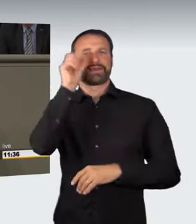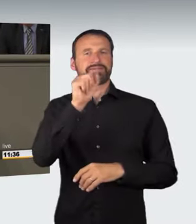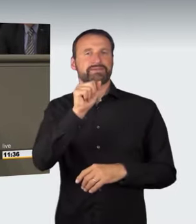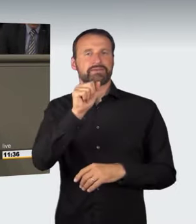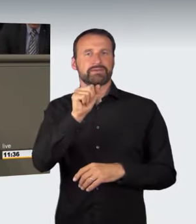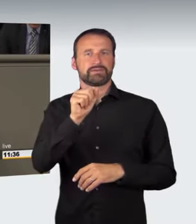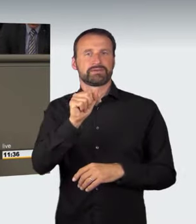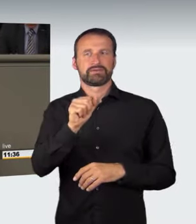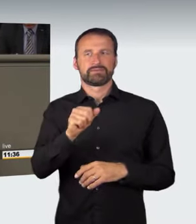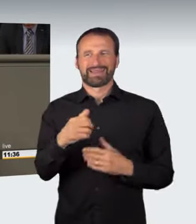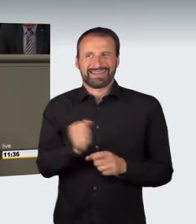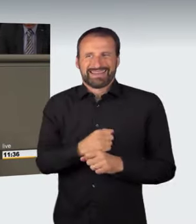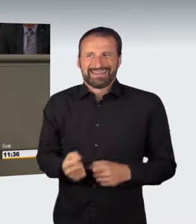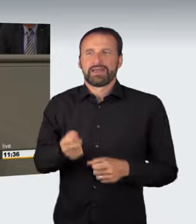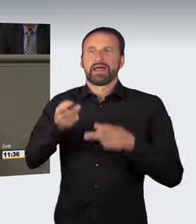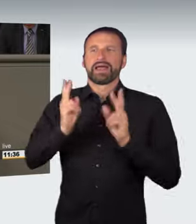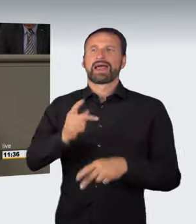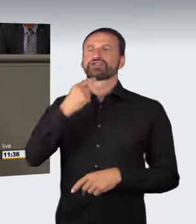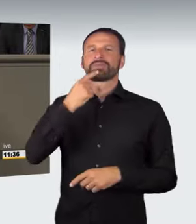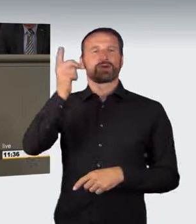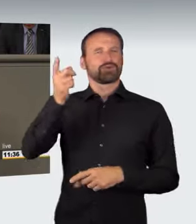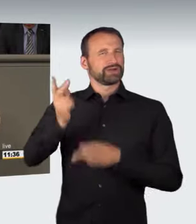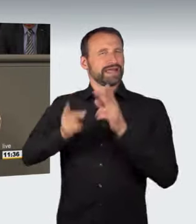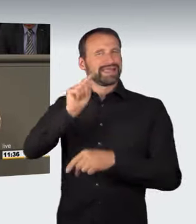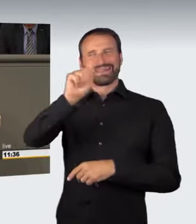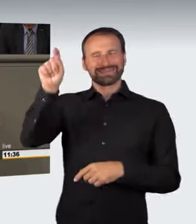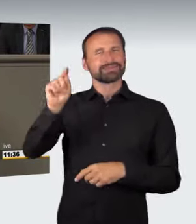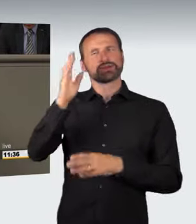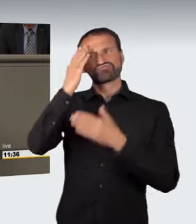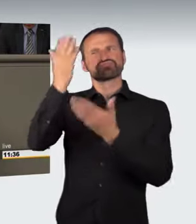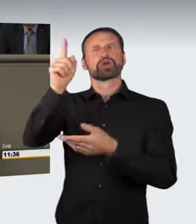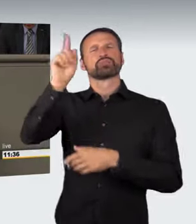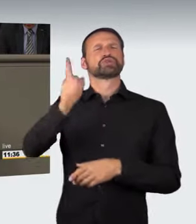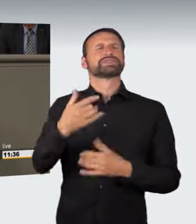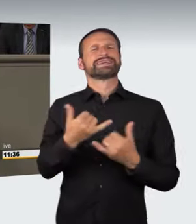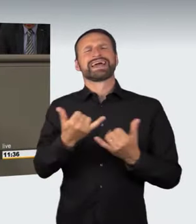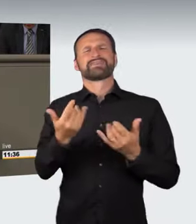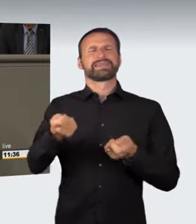der rechtsprechenden Gewalt überlassen, das alles irgendwie hinzubiegen.